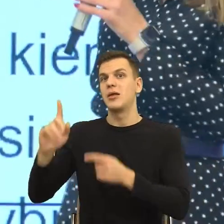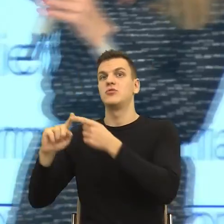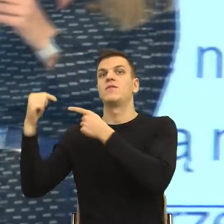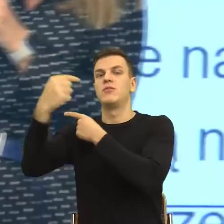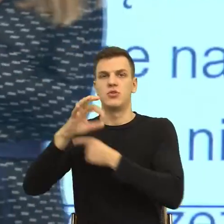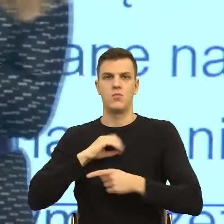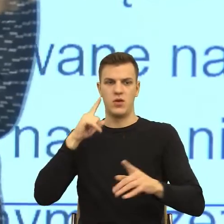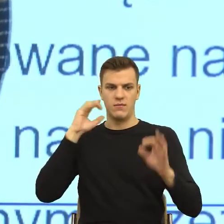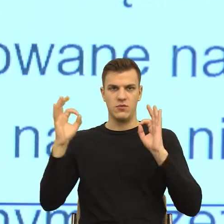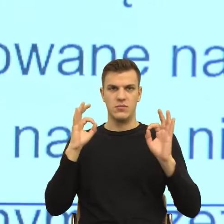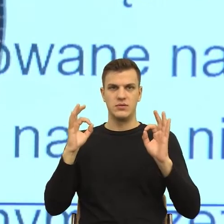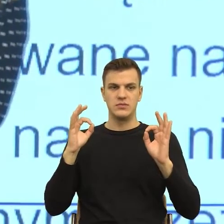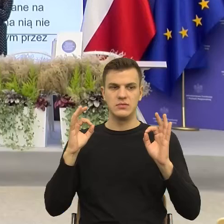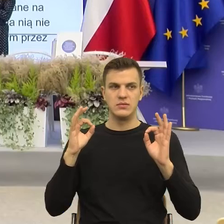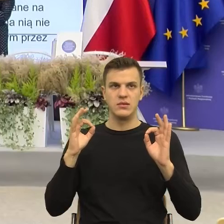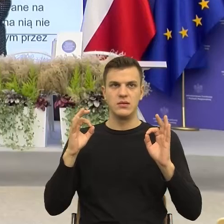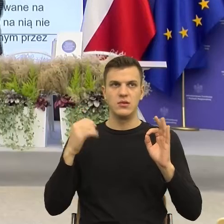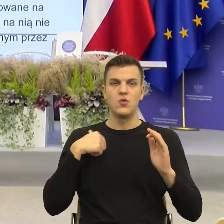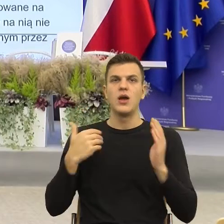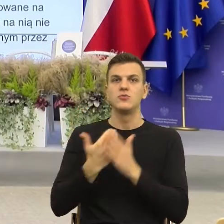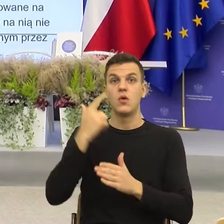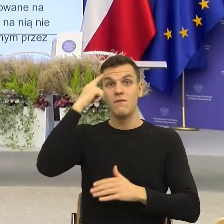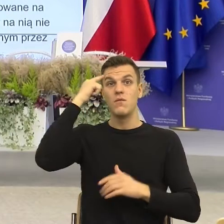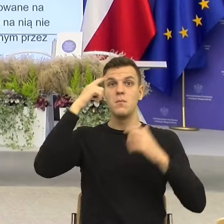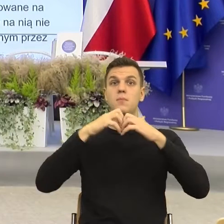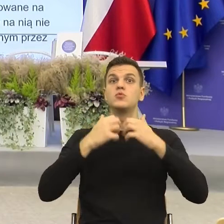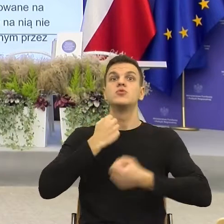skonstruować informację, ale tak, jak Państwu mówiłam,